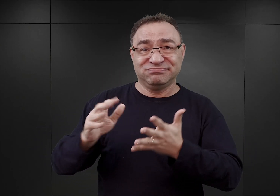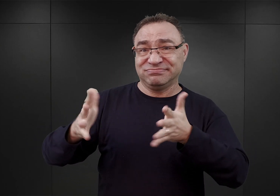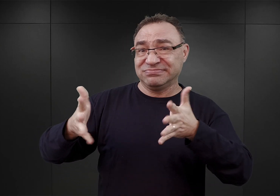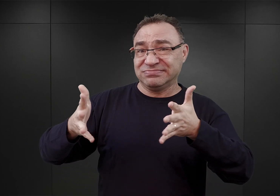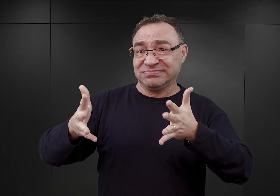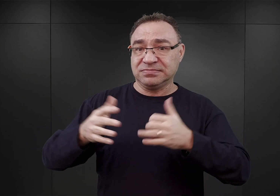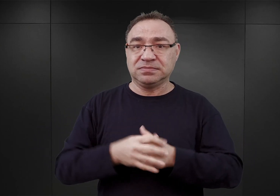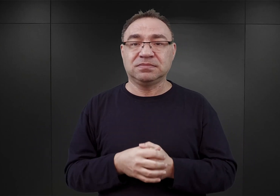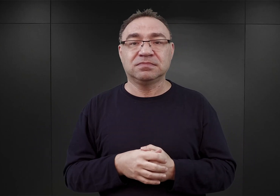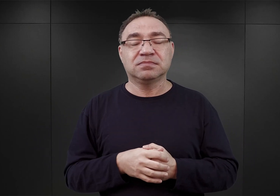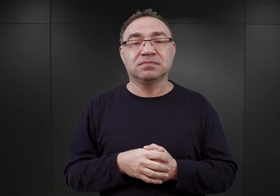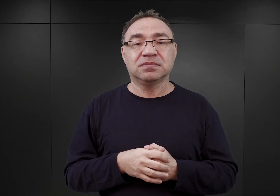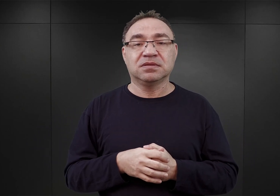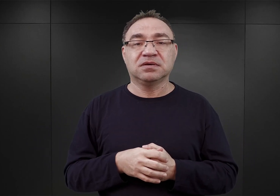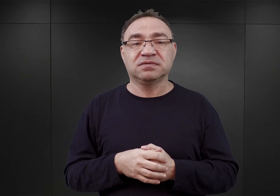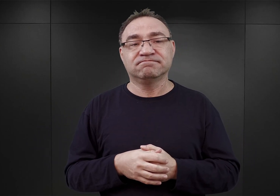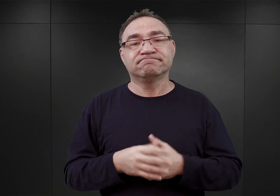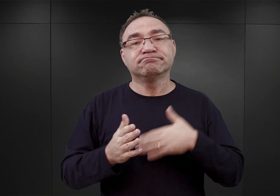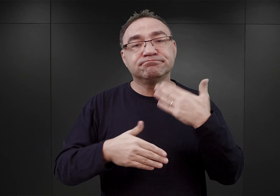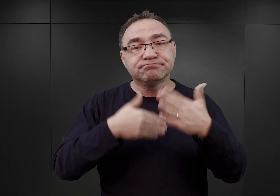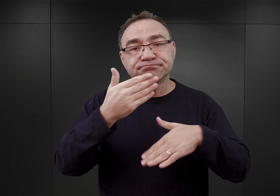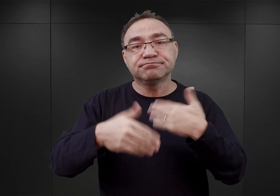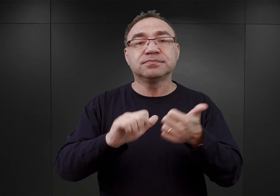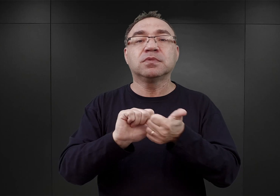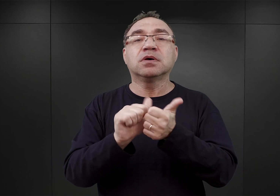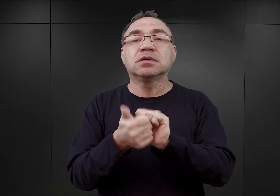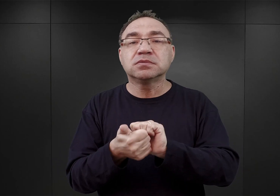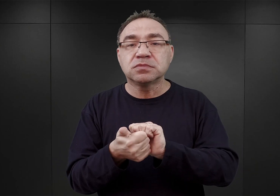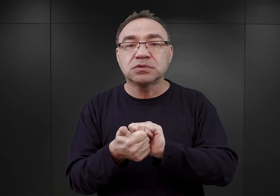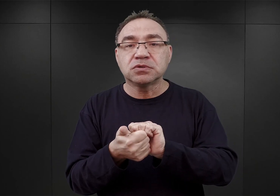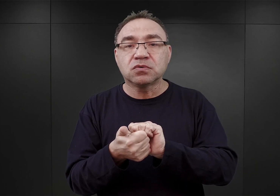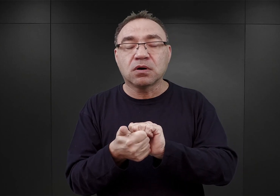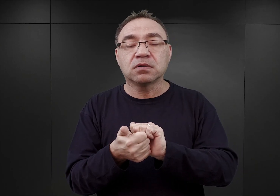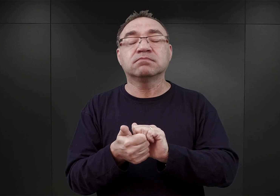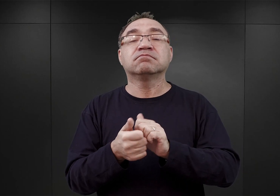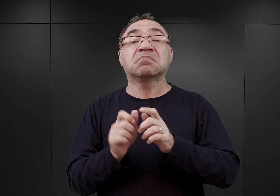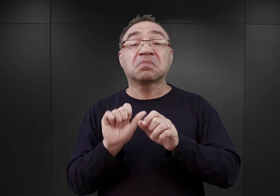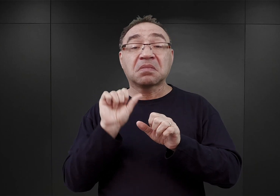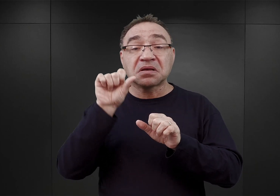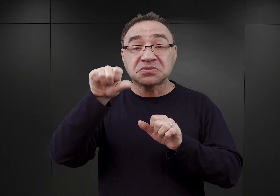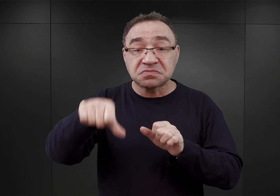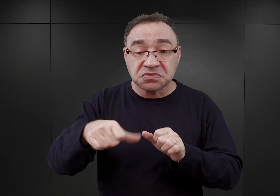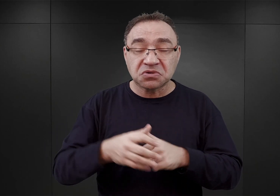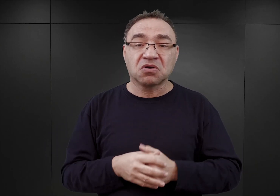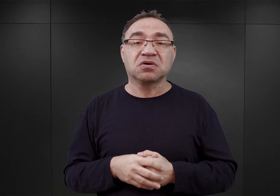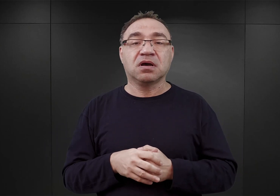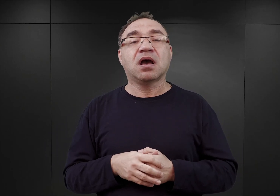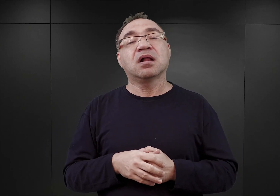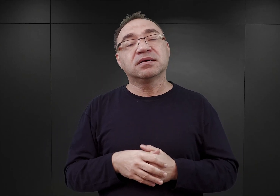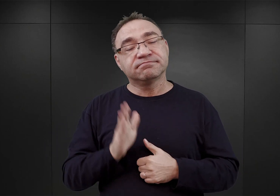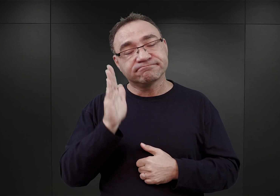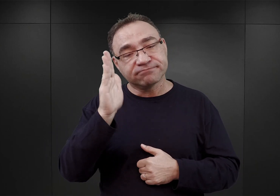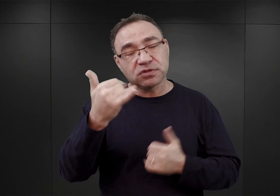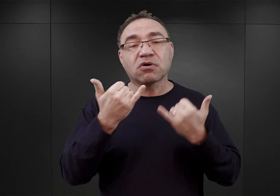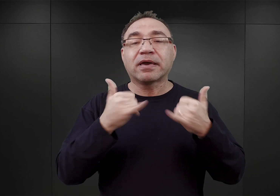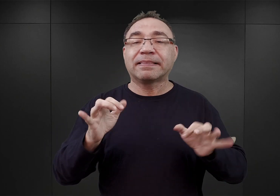Wszystko właściwie zmieniło się na początku przyszłego roku, ale to już chyba zupełnie inna historia.